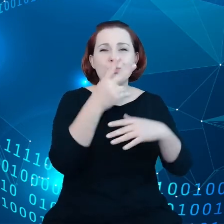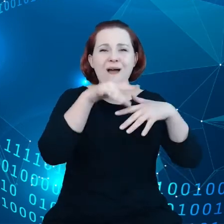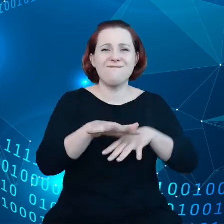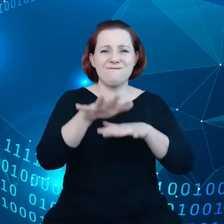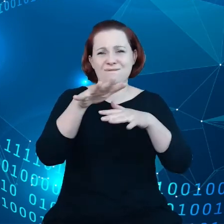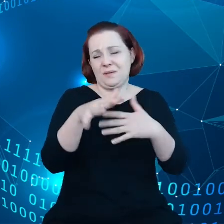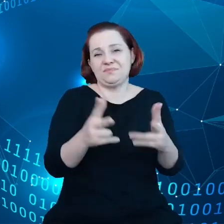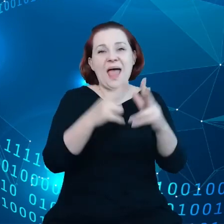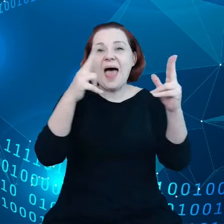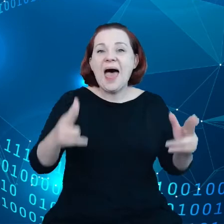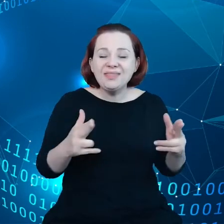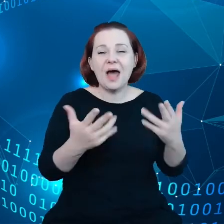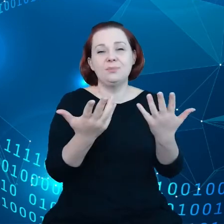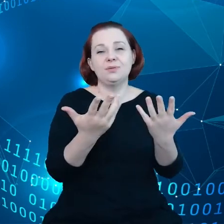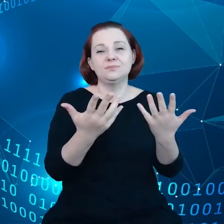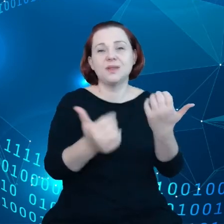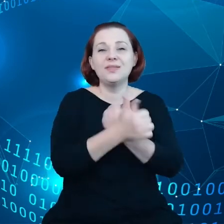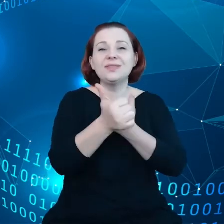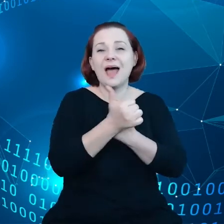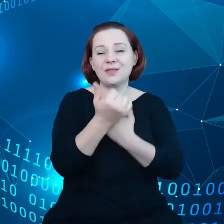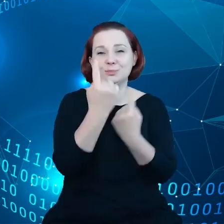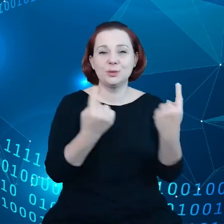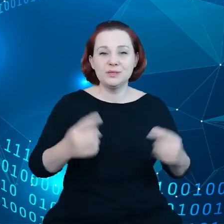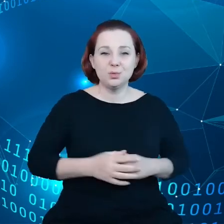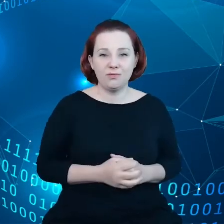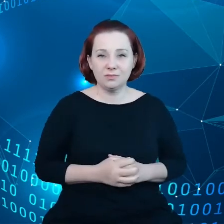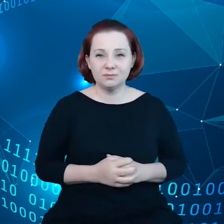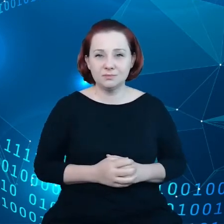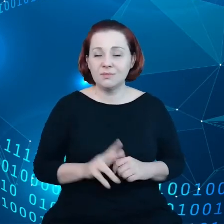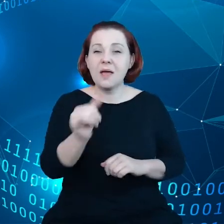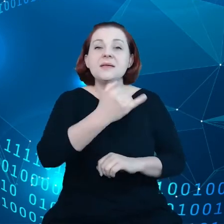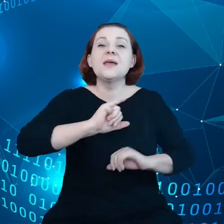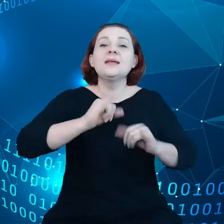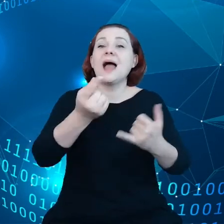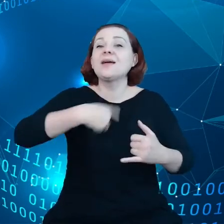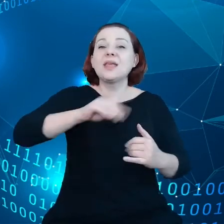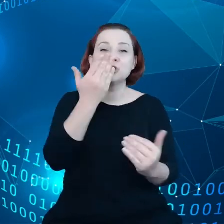i chciałbym rzucić trochę więcej światła, jak my do tego podchodzimy, jak to rozumiemy.